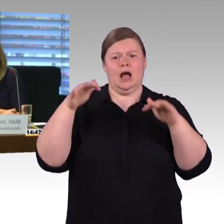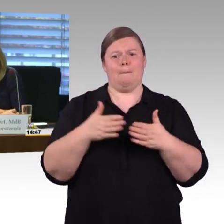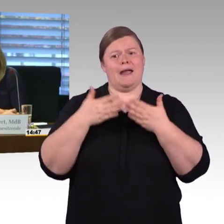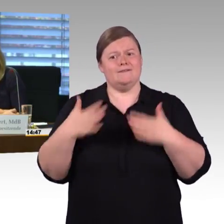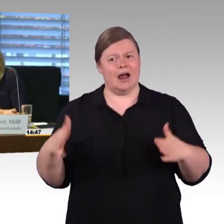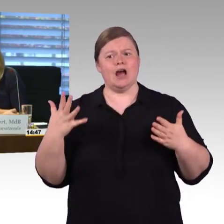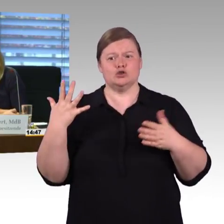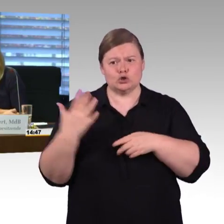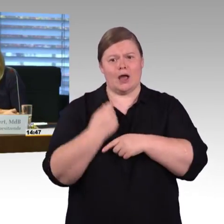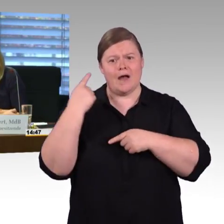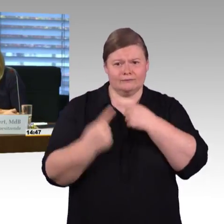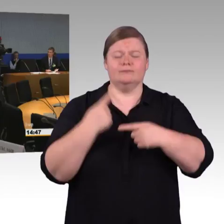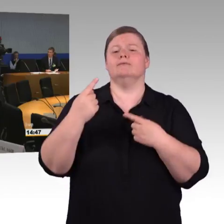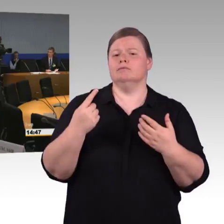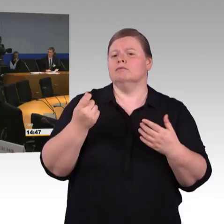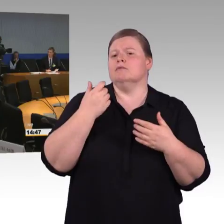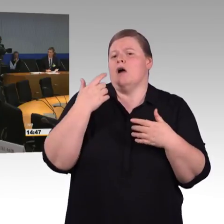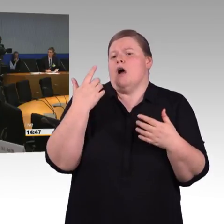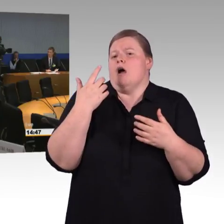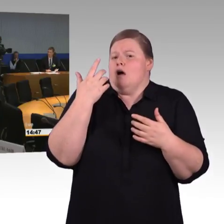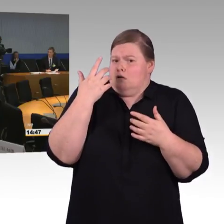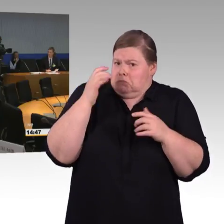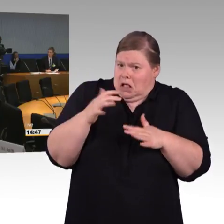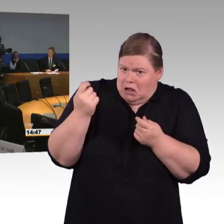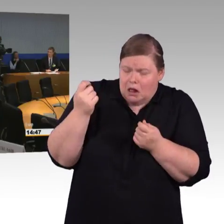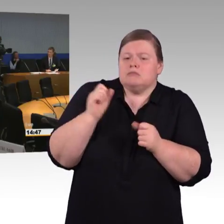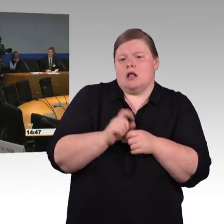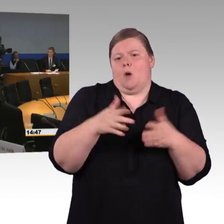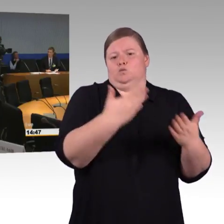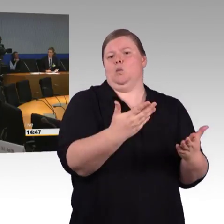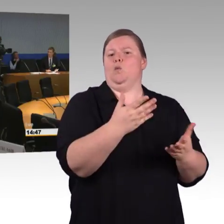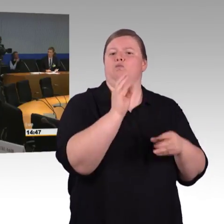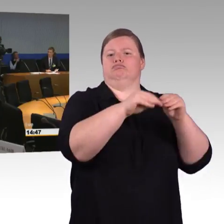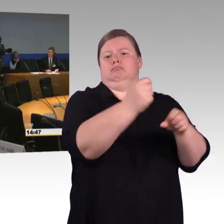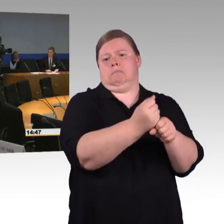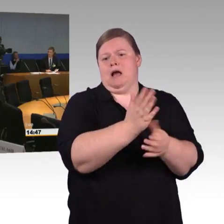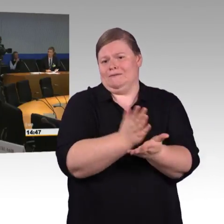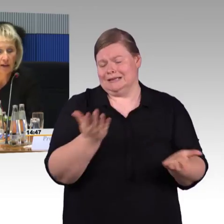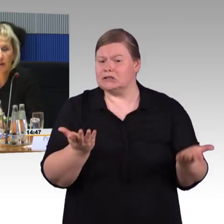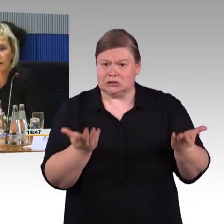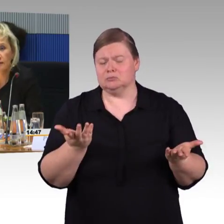(Rednerwechsel) Ich würde gerne noch mal auf Ihre Frage, Herr Wagner, zurückkommen, in Bezug auf den Einstieg in die Fernverkehrszüge.